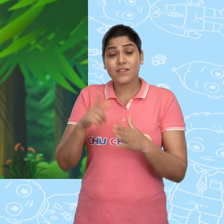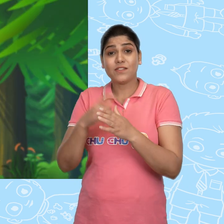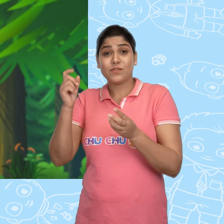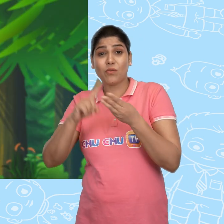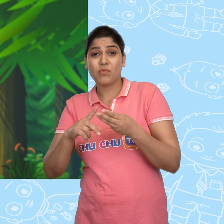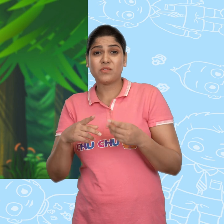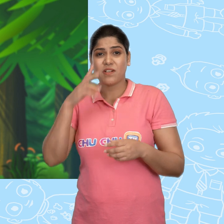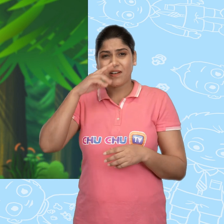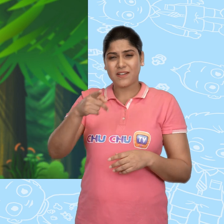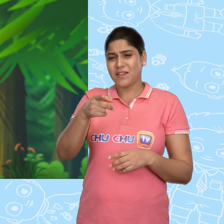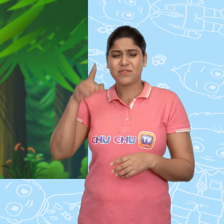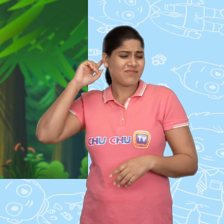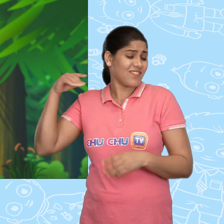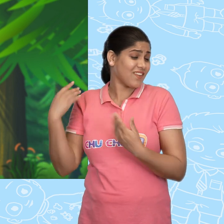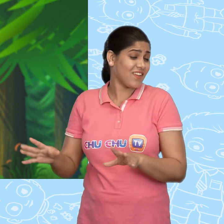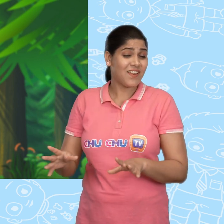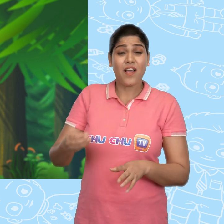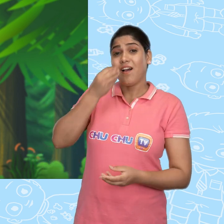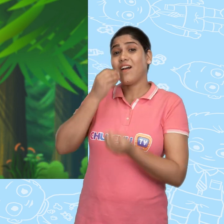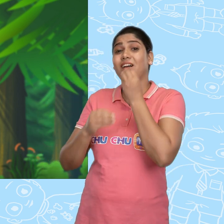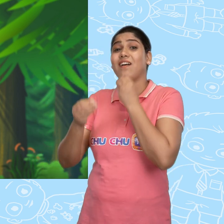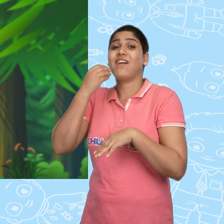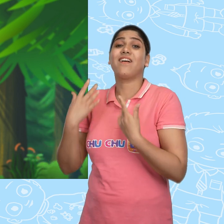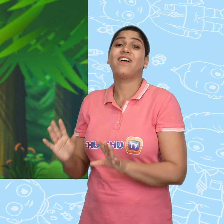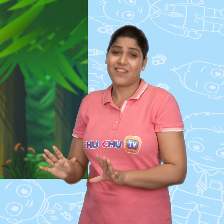Joe उस लड़की को अनदेखा कर अपने खाने में लगा रहा.